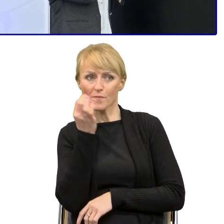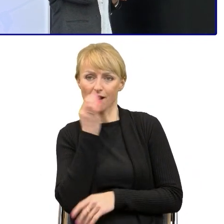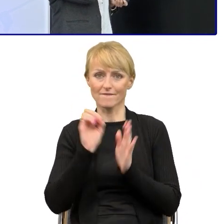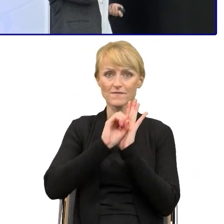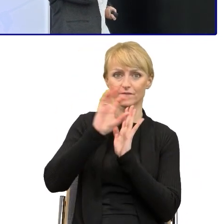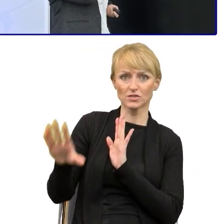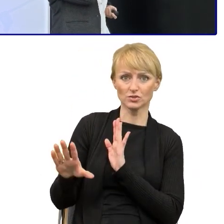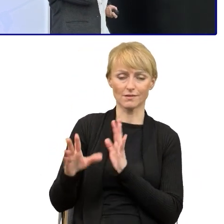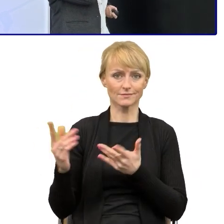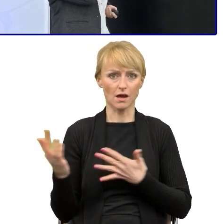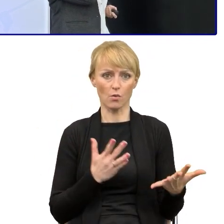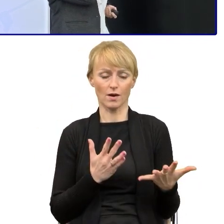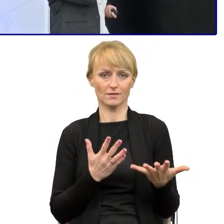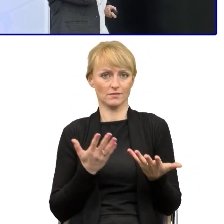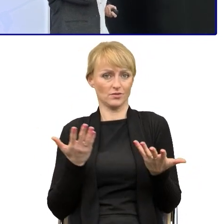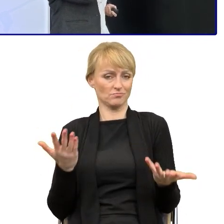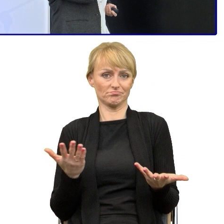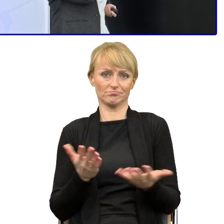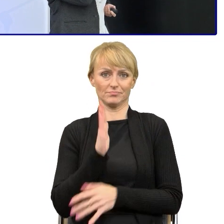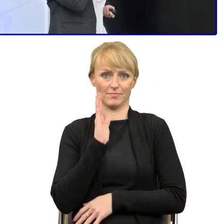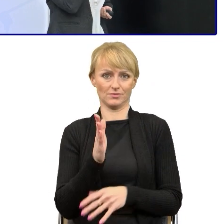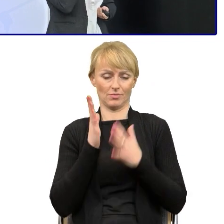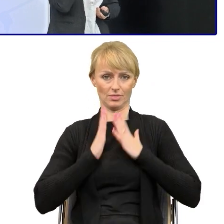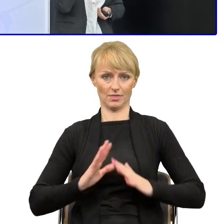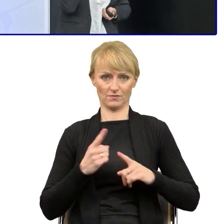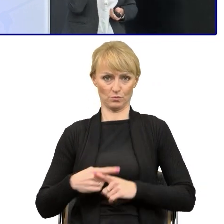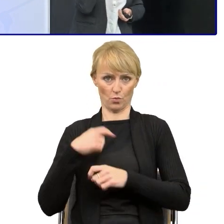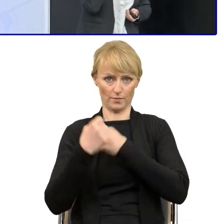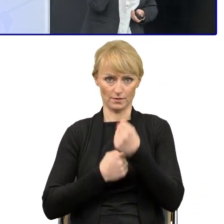to nie będzie miał do nas pretensji. W tym uproszczeniu dużym wyzwaniem są